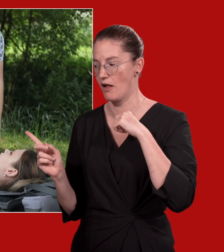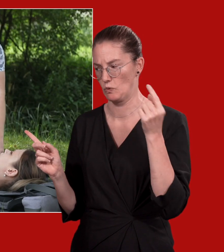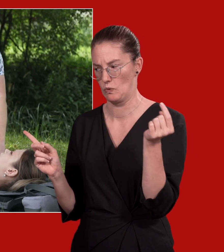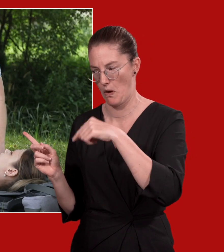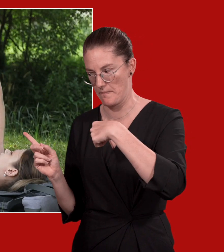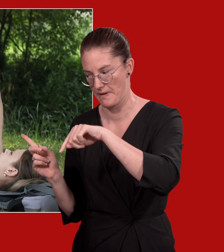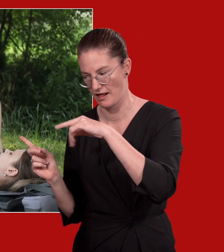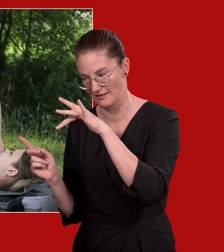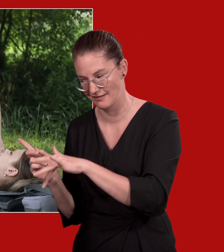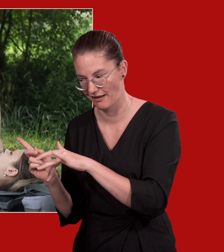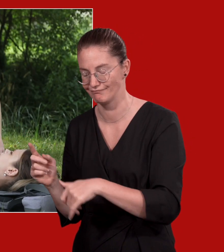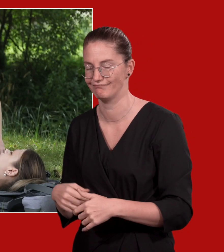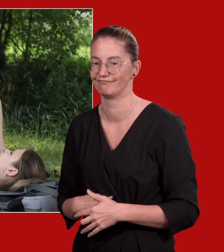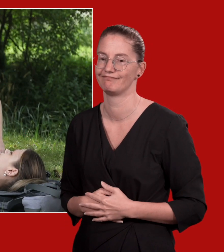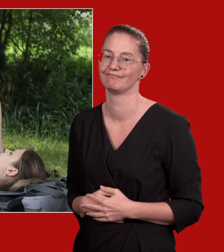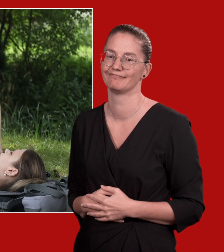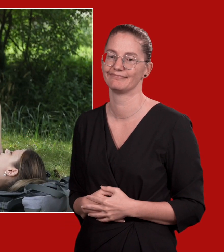So, der Rettungsdienst kommt gleich. Die sind gleich da.